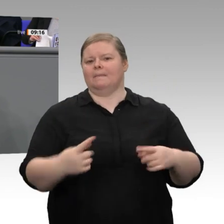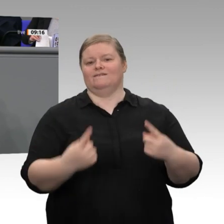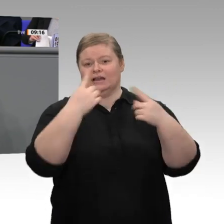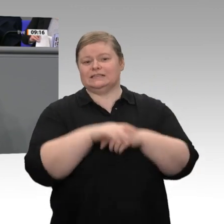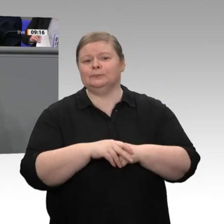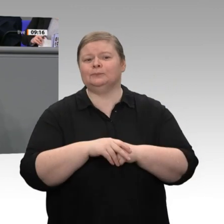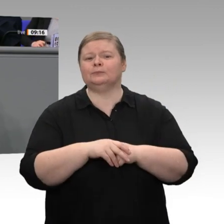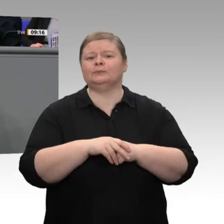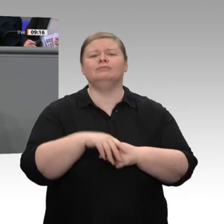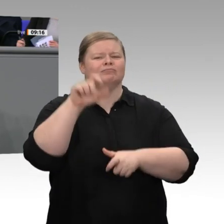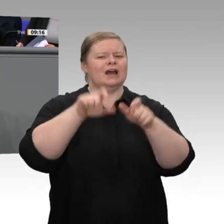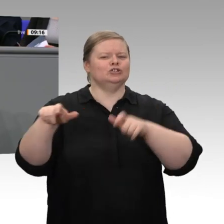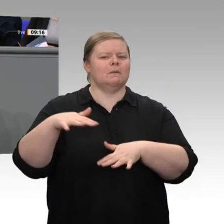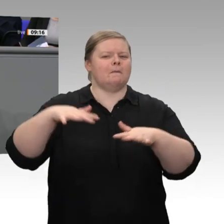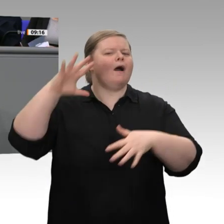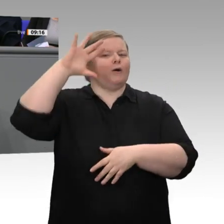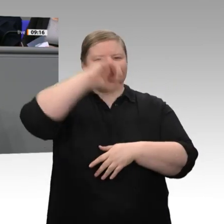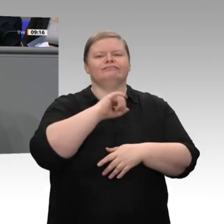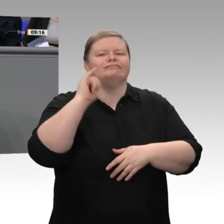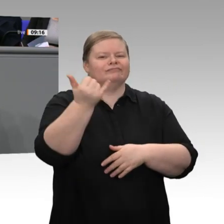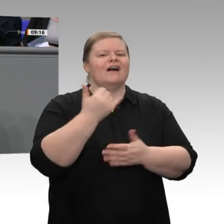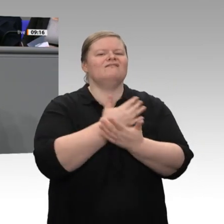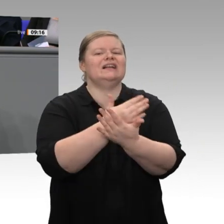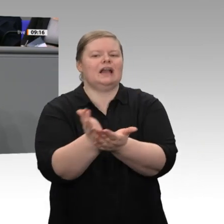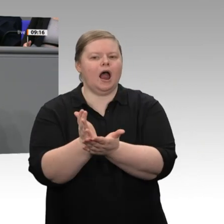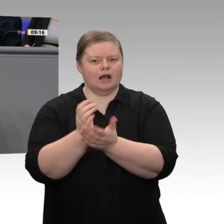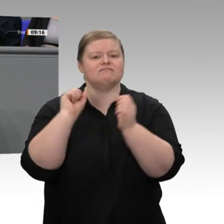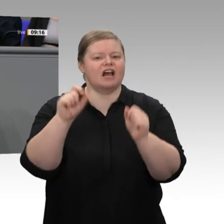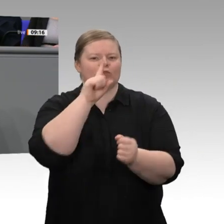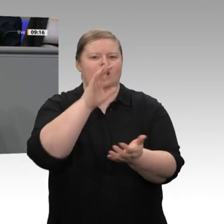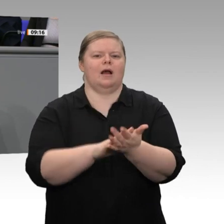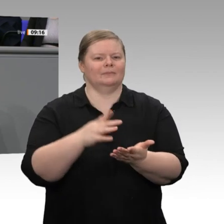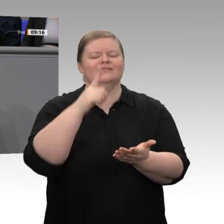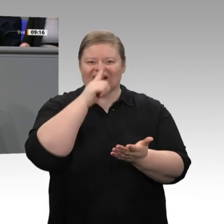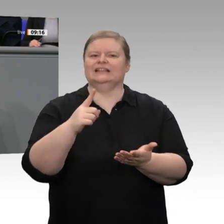dieser Welt gehört. Die Digitalisierung wird uns vor ganz neue Herausforderungen